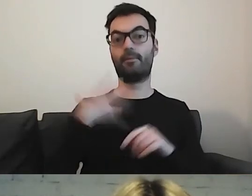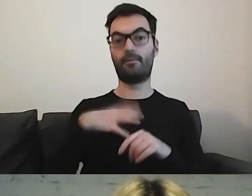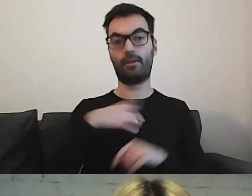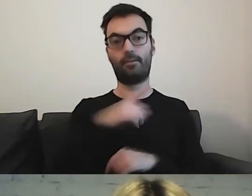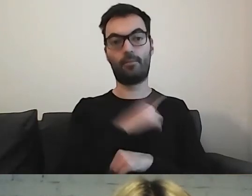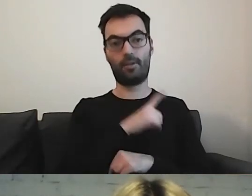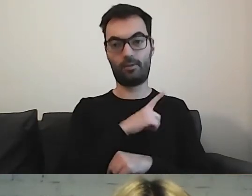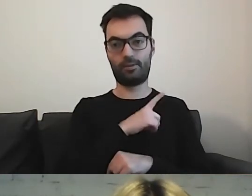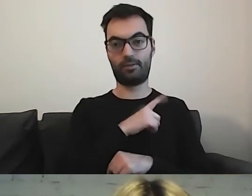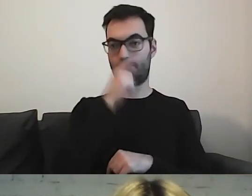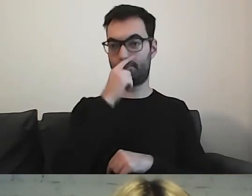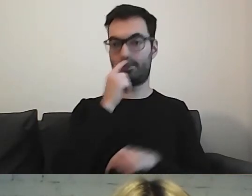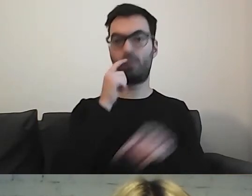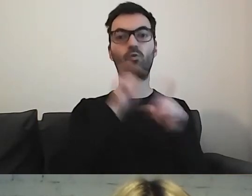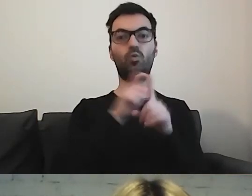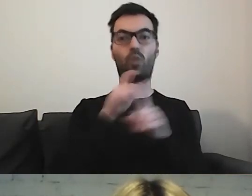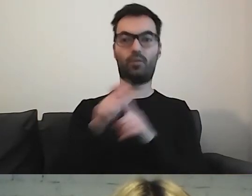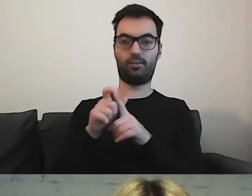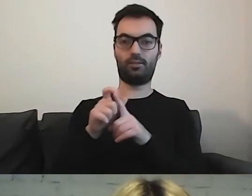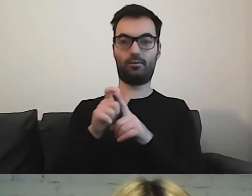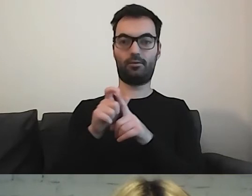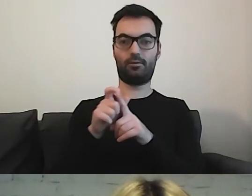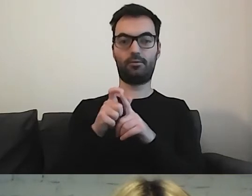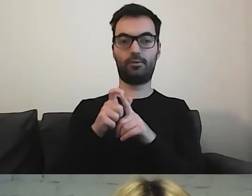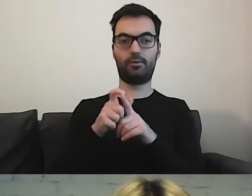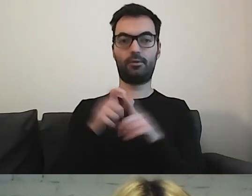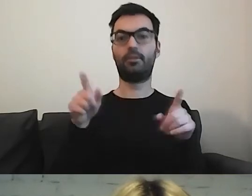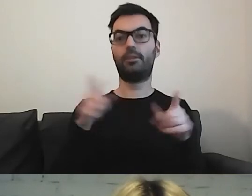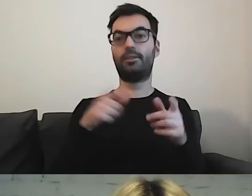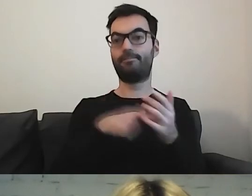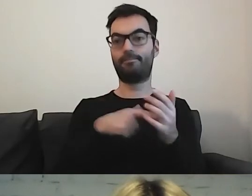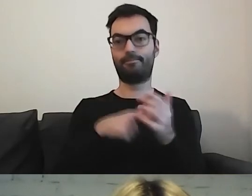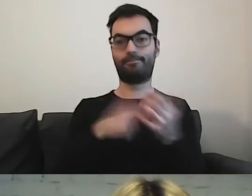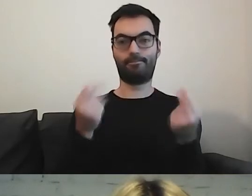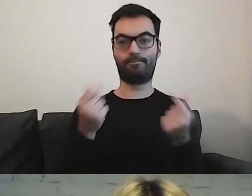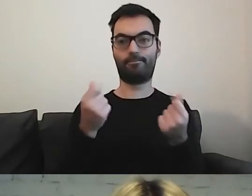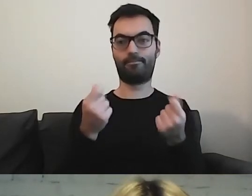że słownictwo w nich zawarte również jest inne.